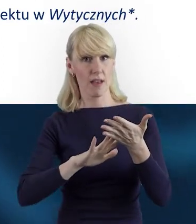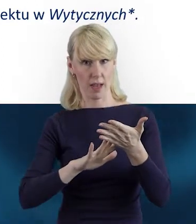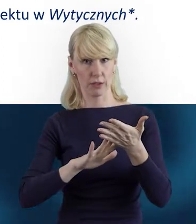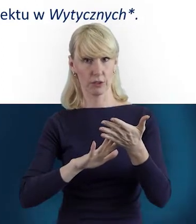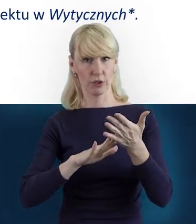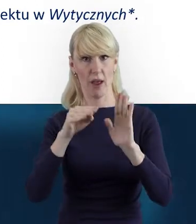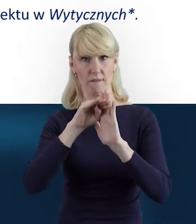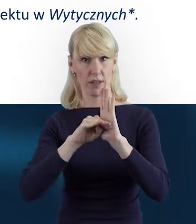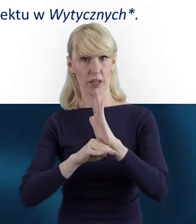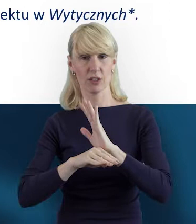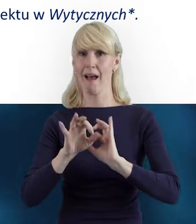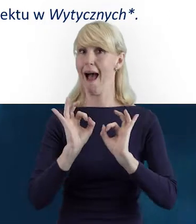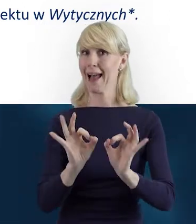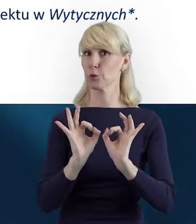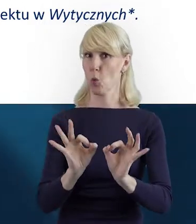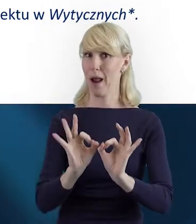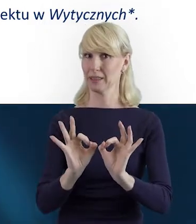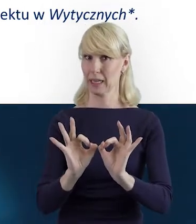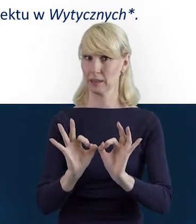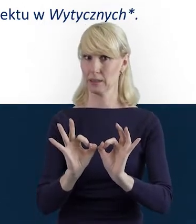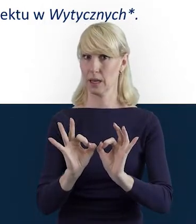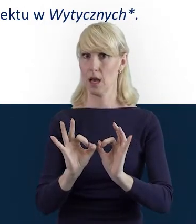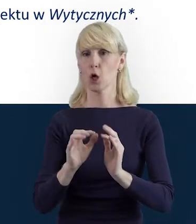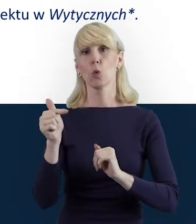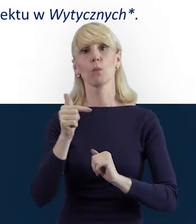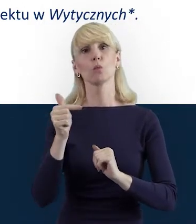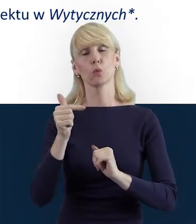proszę zawsze odnosić się do aktualnej definicji.